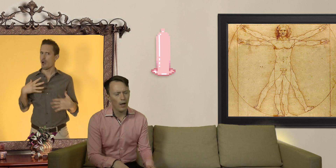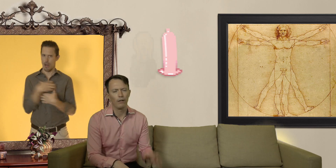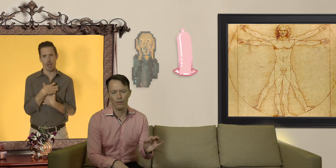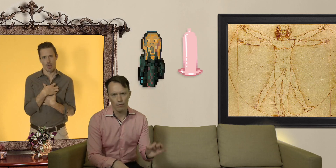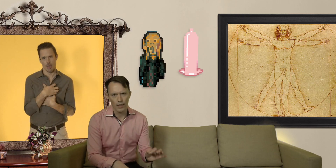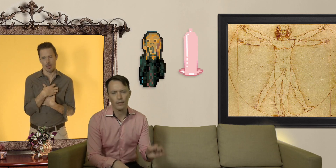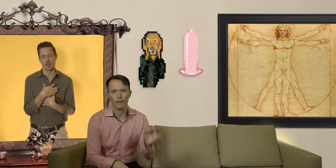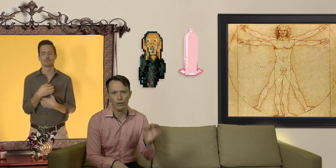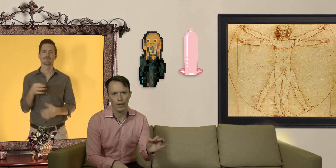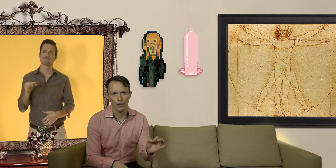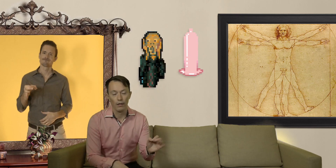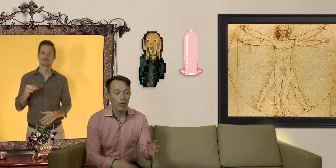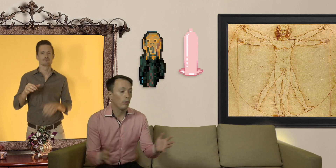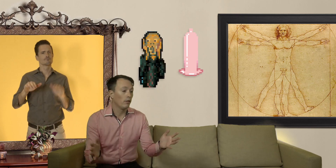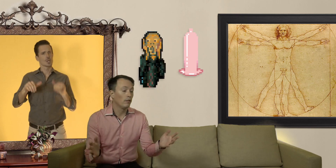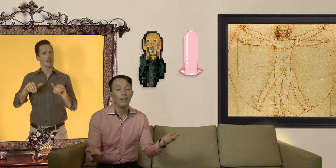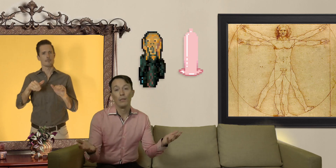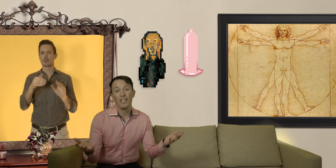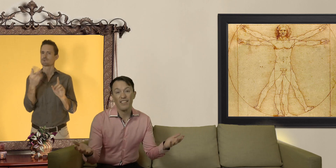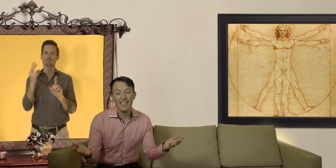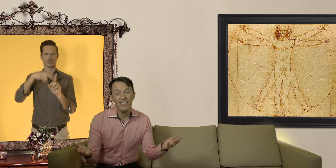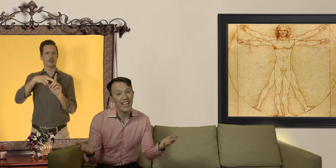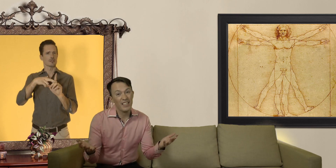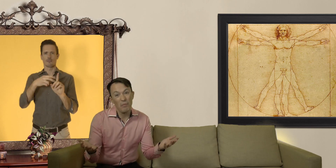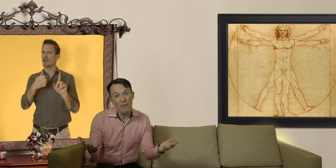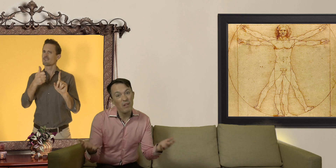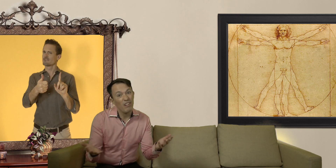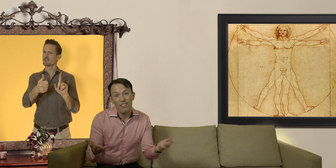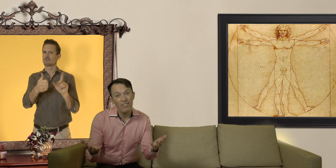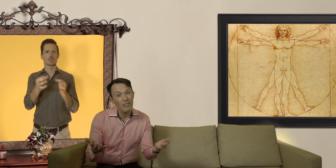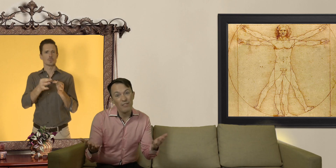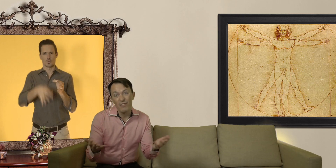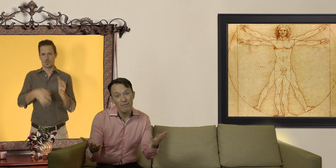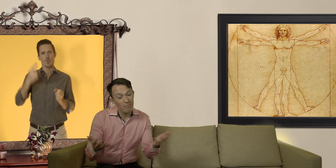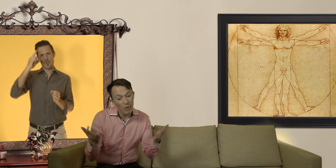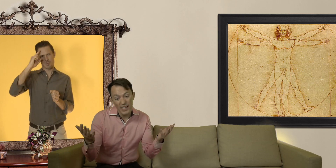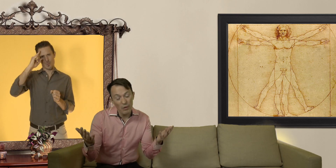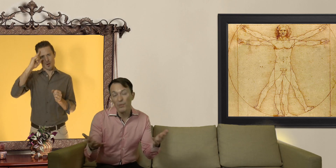voire angoisse totale ! pourtant les préservatifs, ça reste quand même le moyen le plus simple